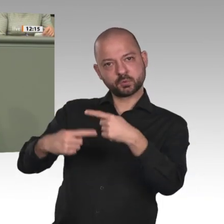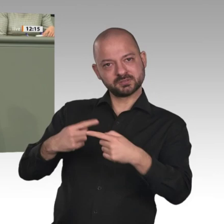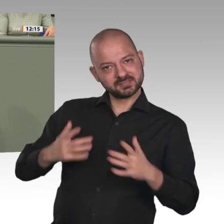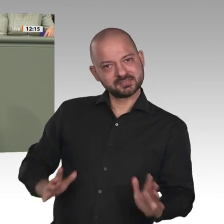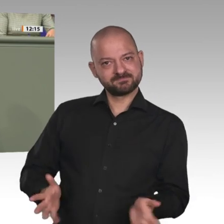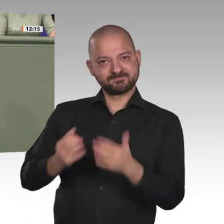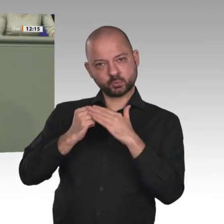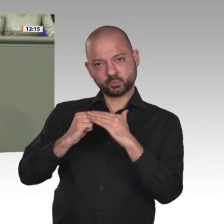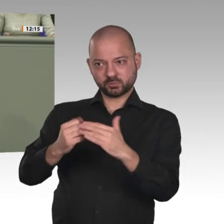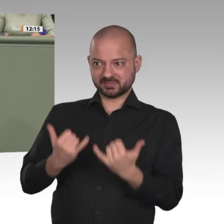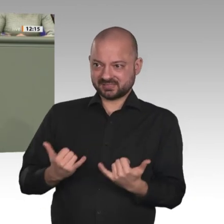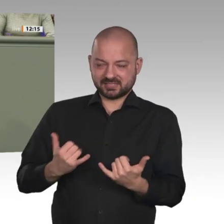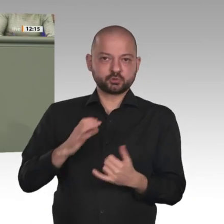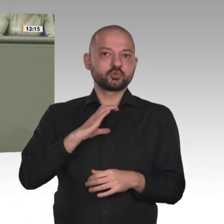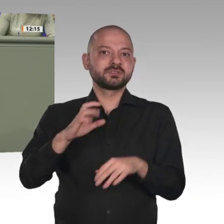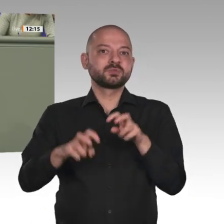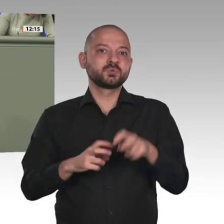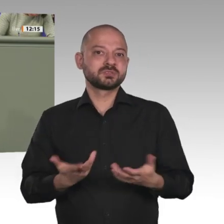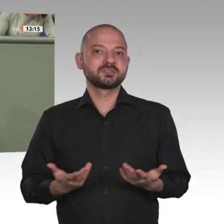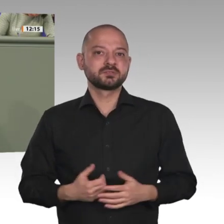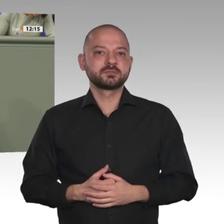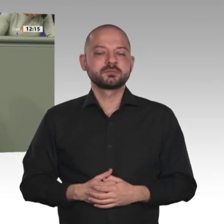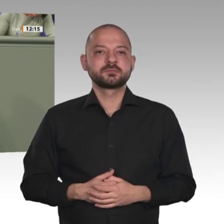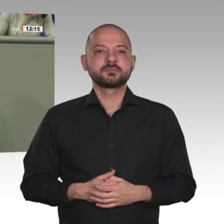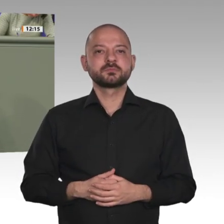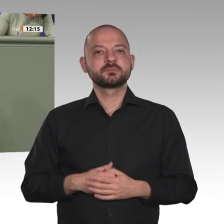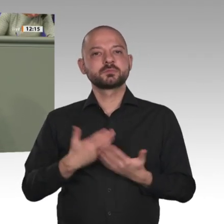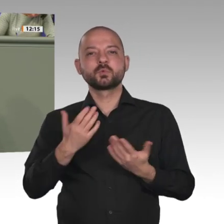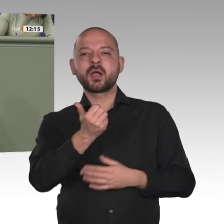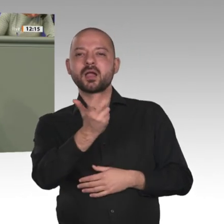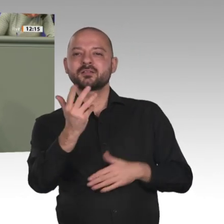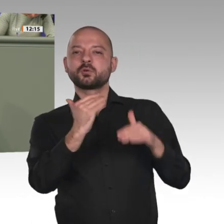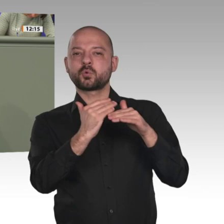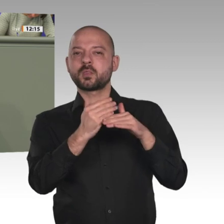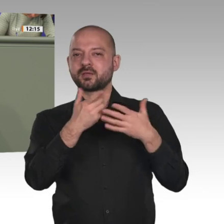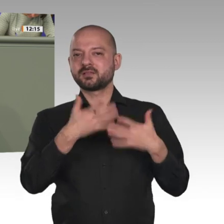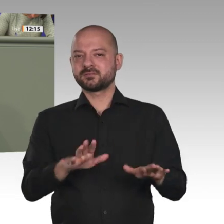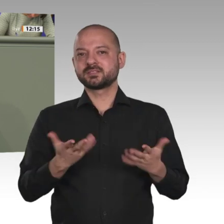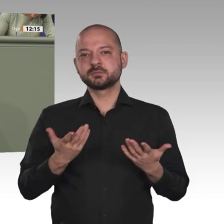der Zivilgesellschaft aus dem Sudan hier in Berlin war und mit uns das Gespräch